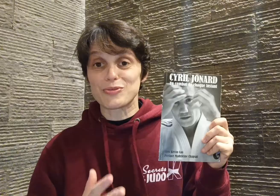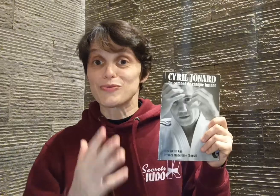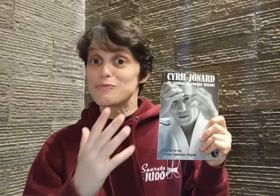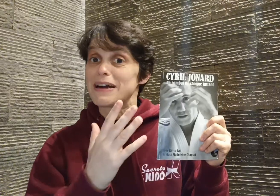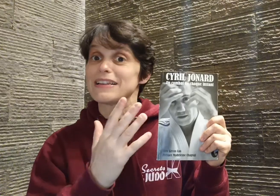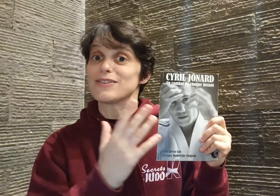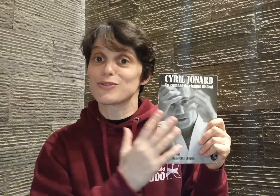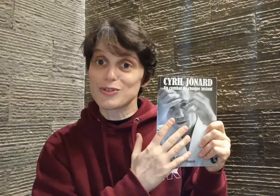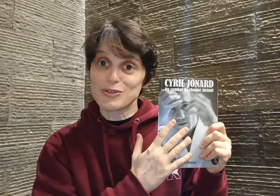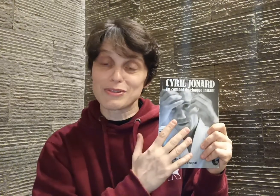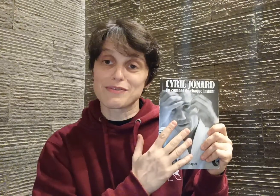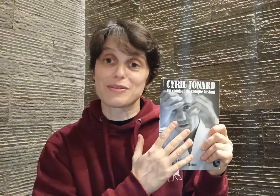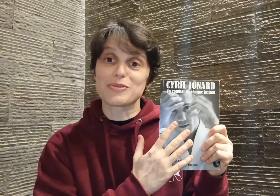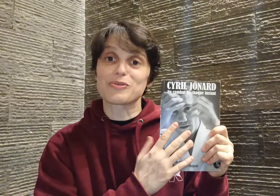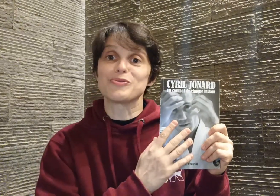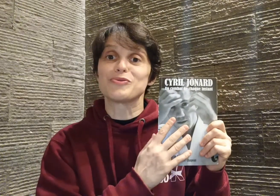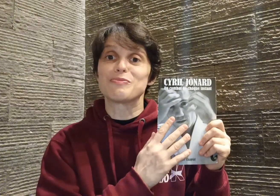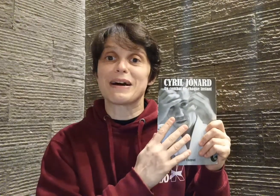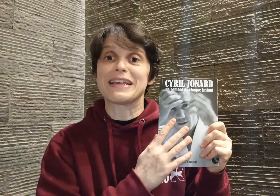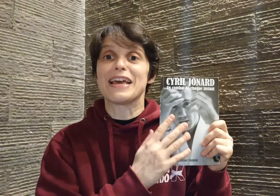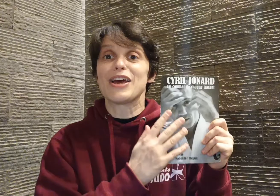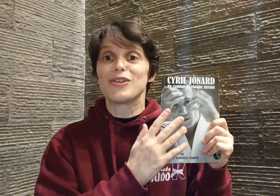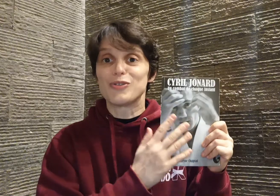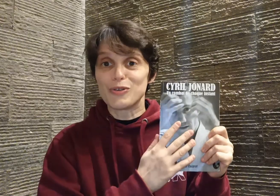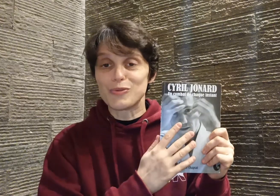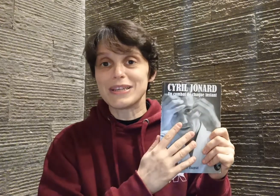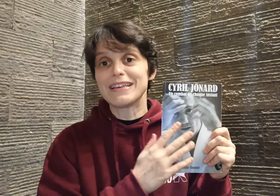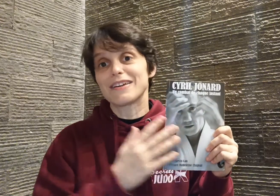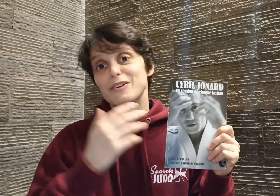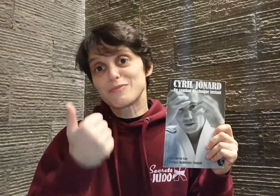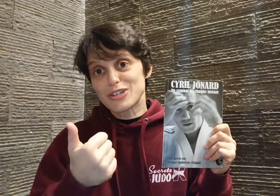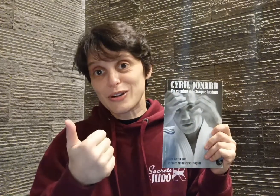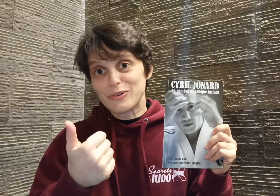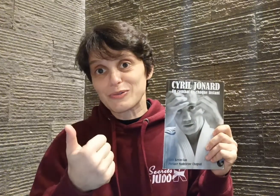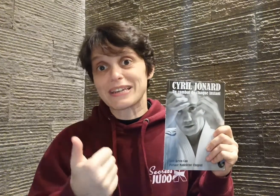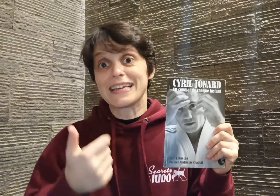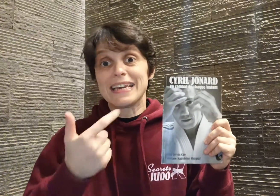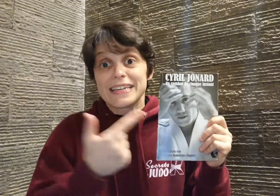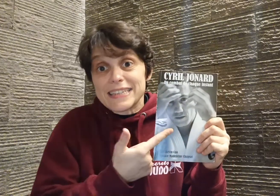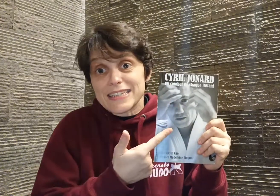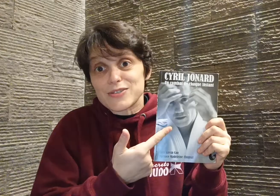vous parler de son livre mais surtout vous parler de lui, comment je l'ai rencontré, qui est ce